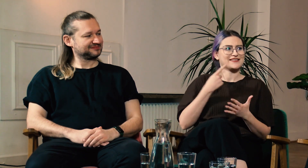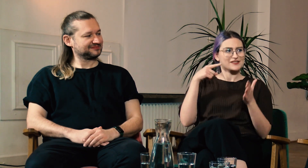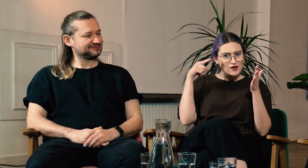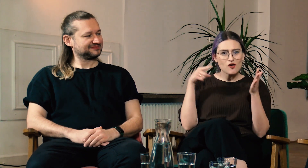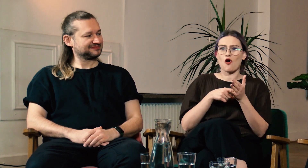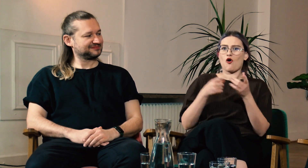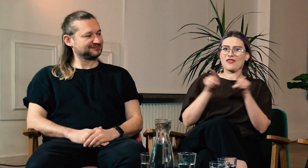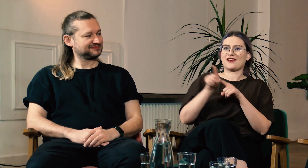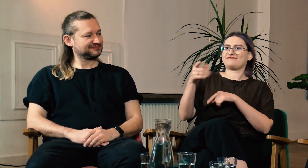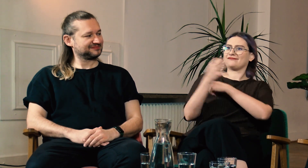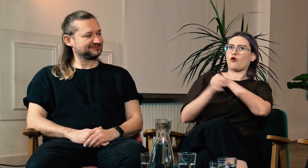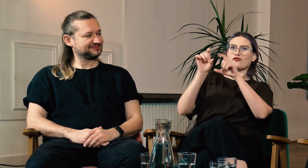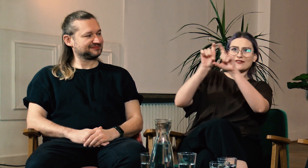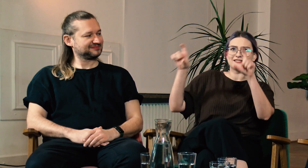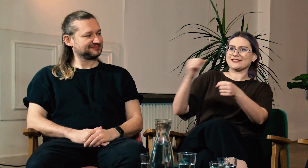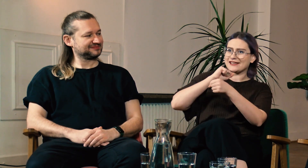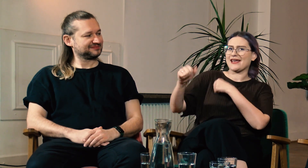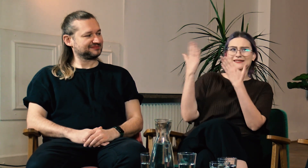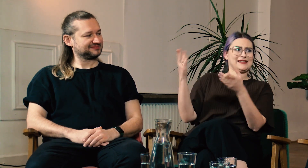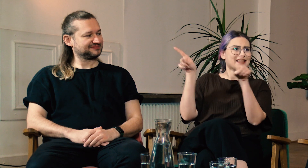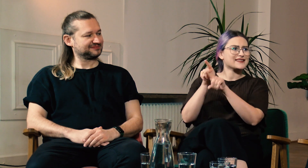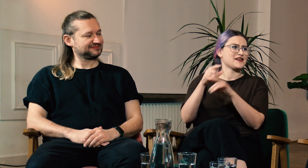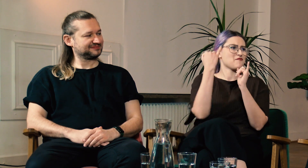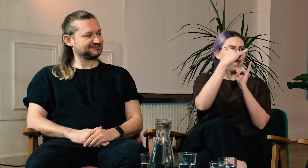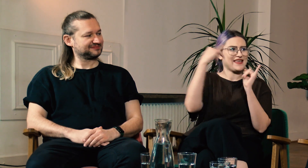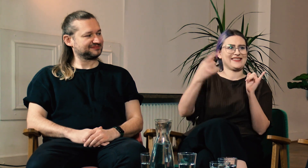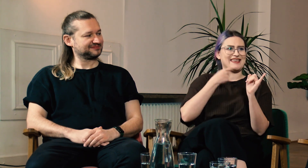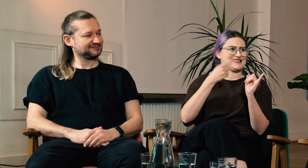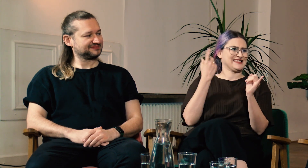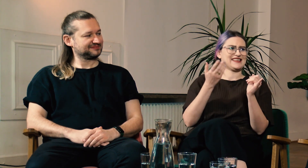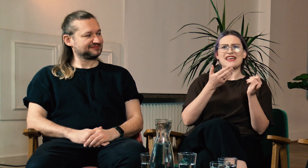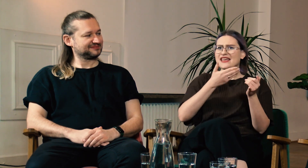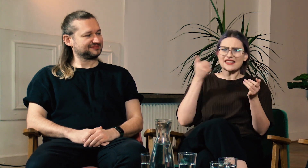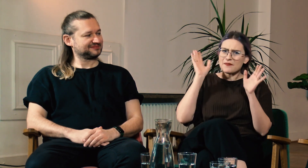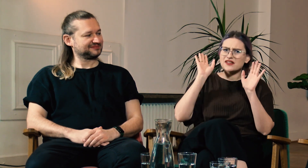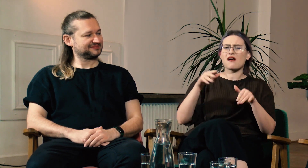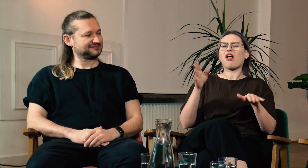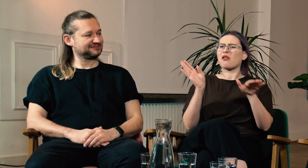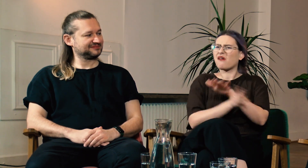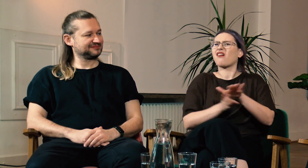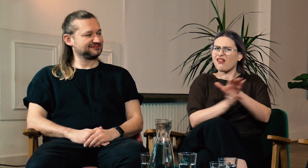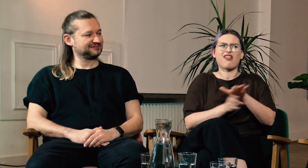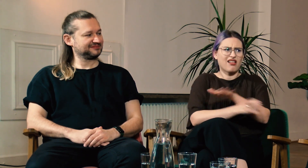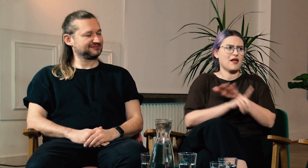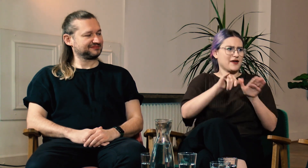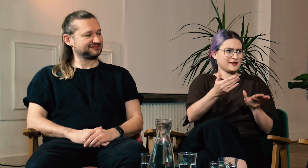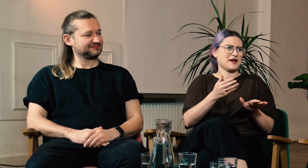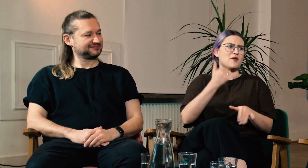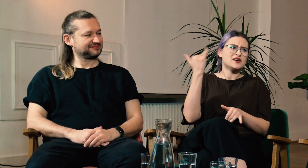Też to że możecie powiedzieć: “Na Uniwersytecie jest moja filologia” obok innych filologii. Już nie można wykluczyć i lekceważyć PJM.